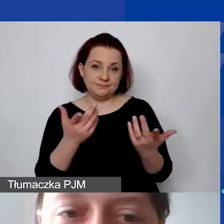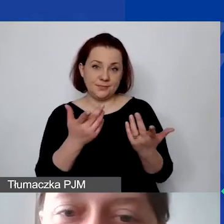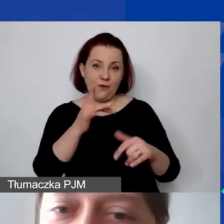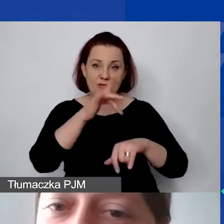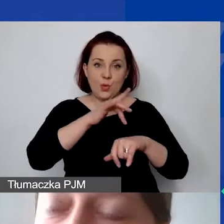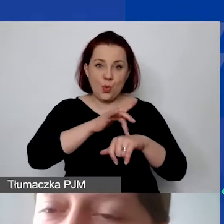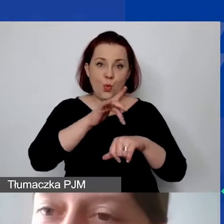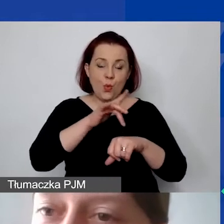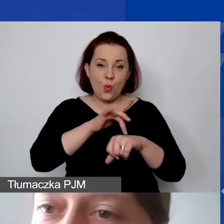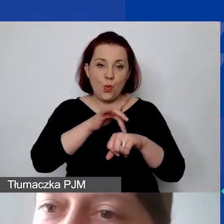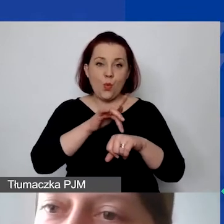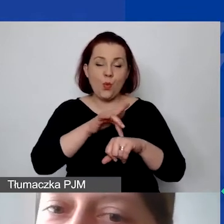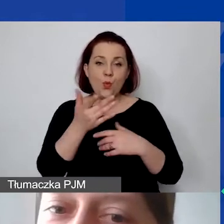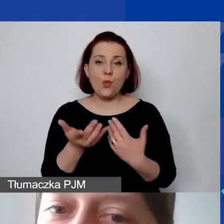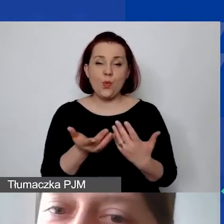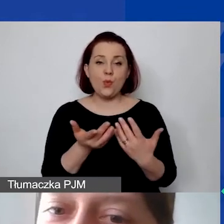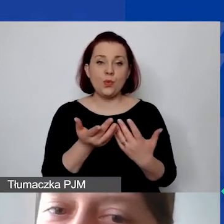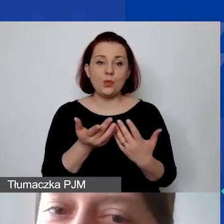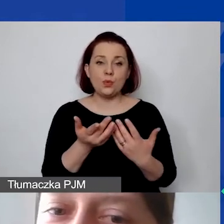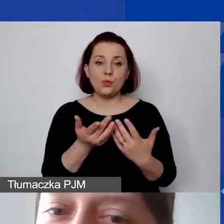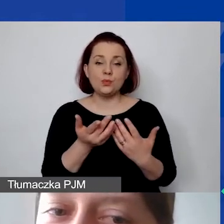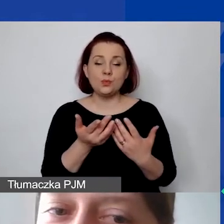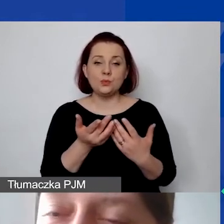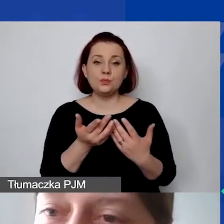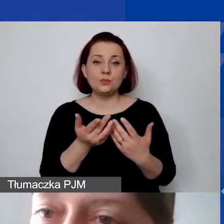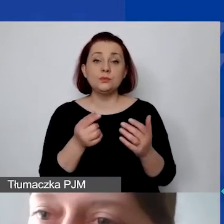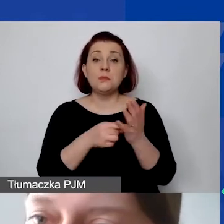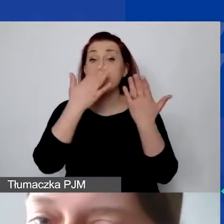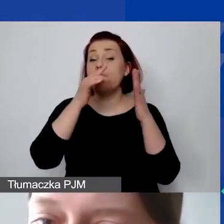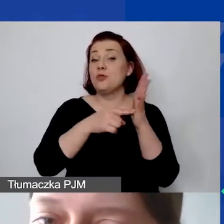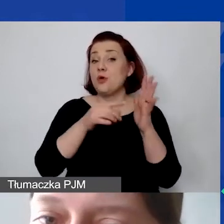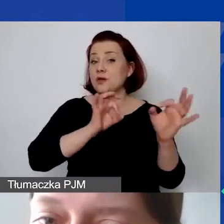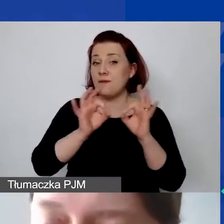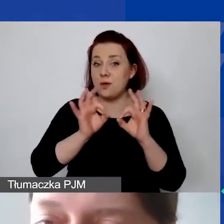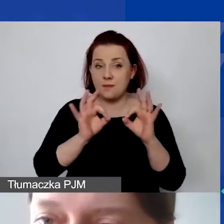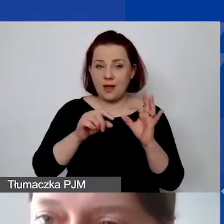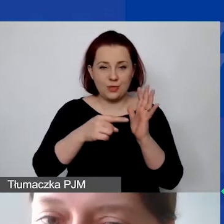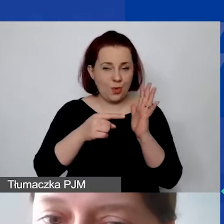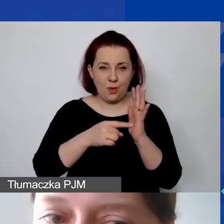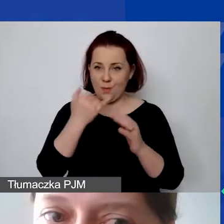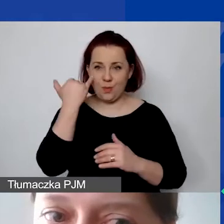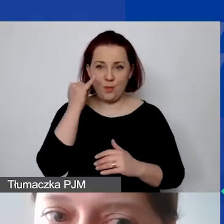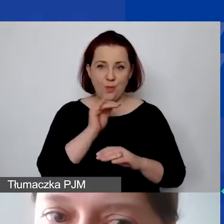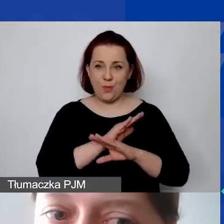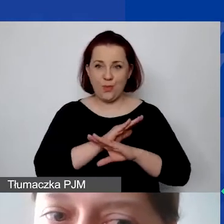Ale chciałabym pokazać taką informację. To jest błędne, błędna kalkulacja...